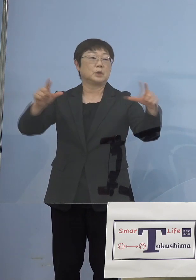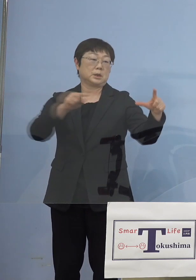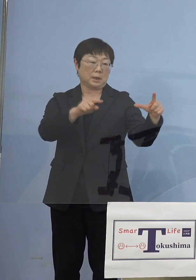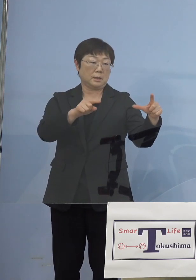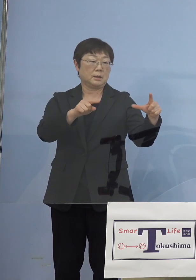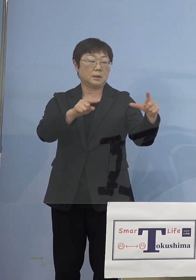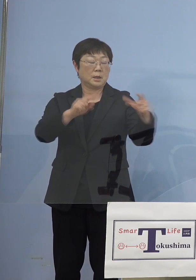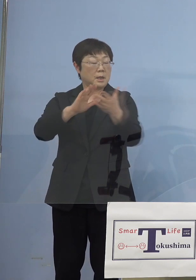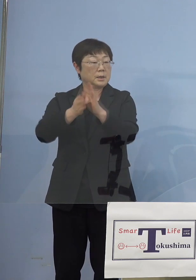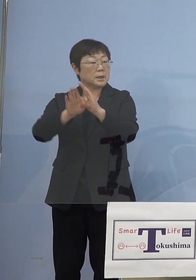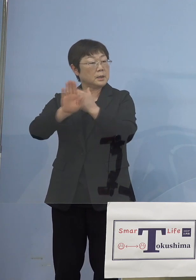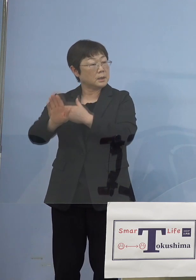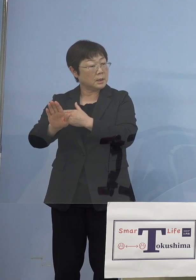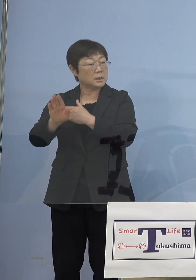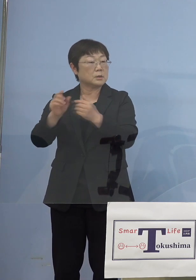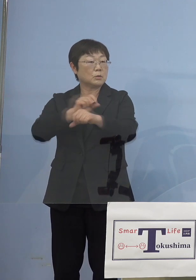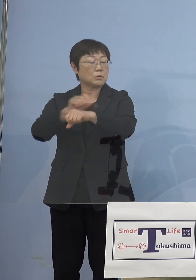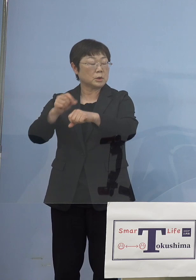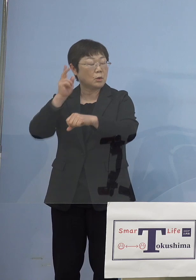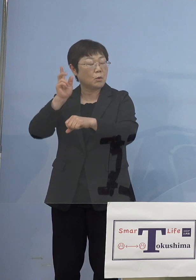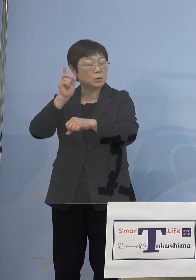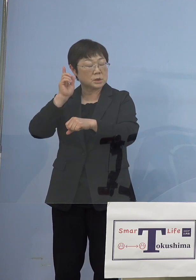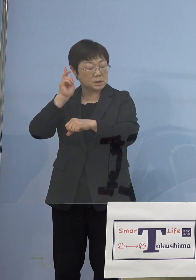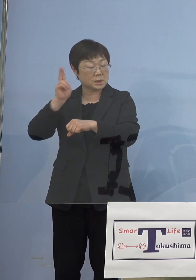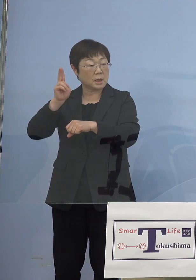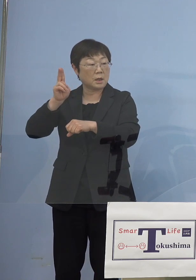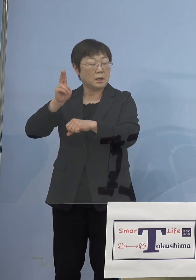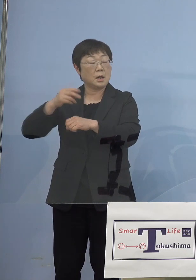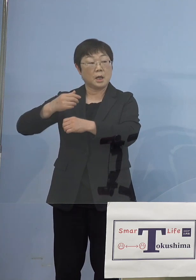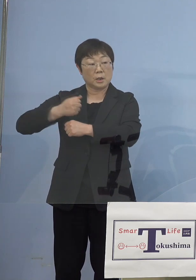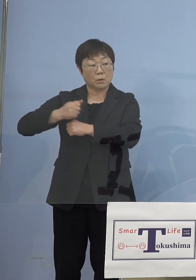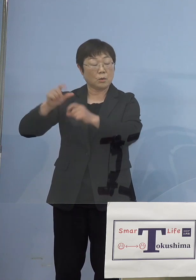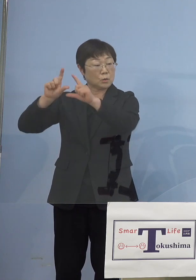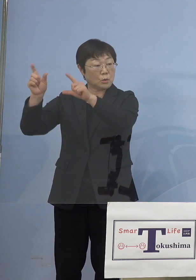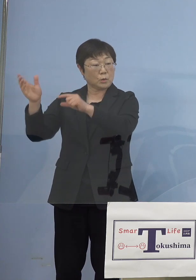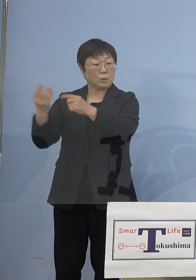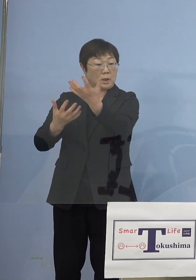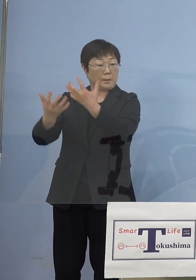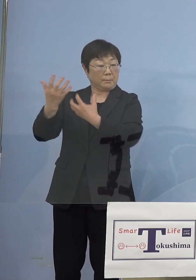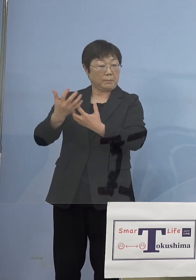県外から特に大阪、兵庫、東京から 人がいらっしゃっていた